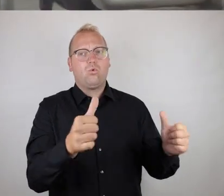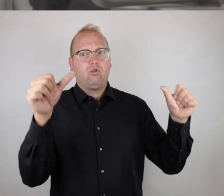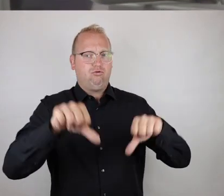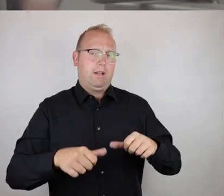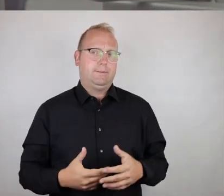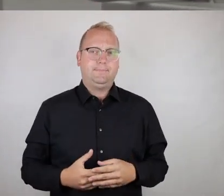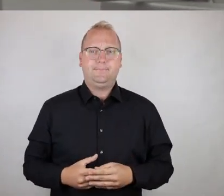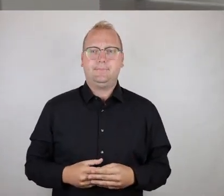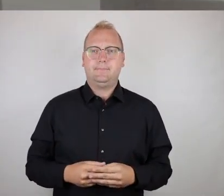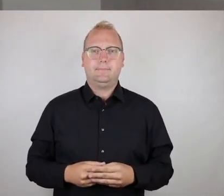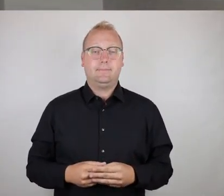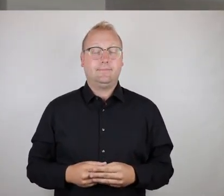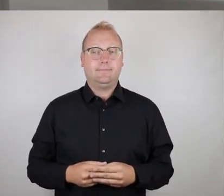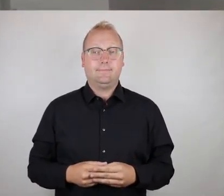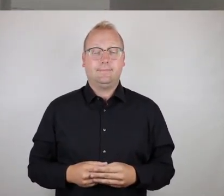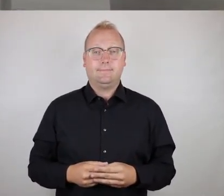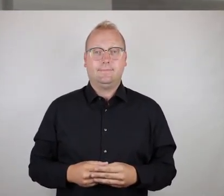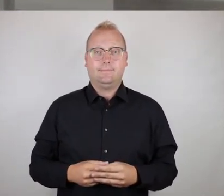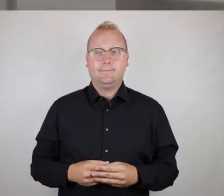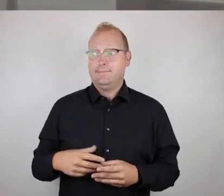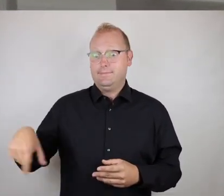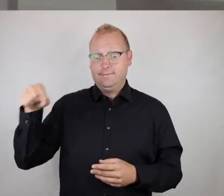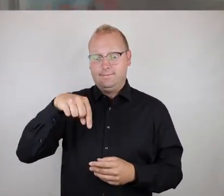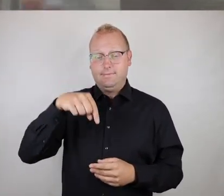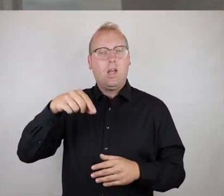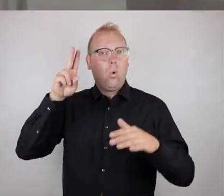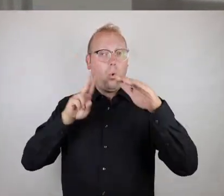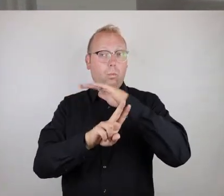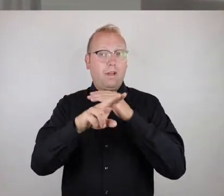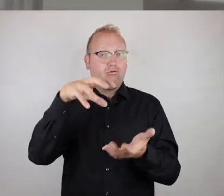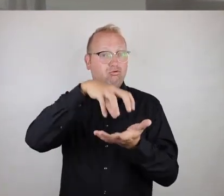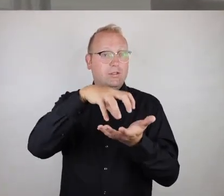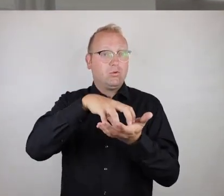Ja, ihr beiden, hier haben wir die U-Bahn-Station König-Heinrich-Platz